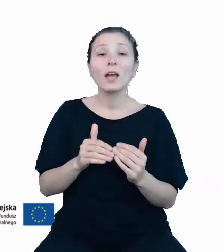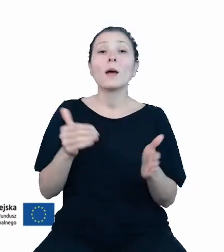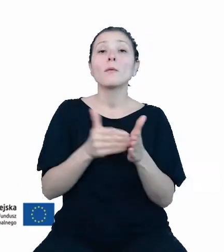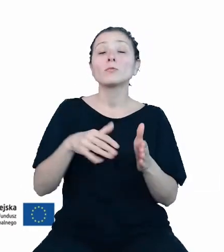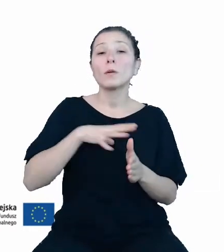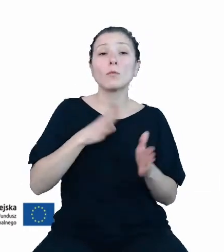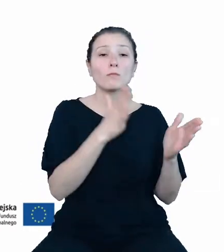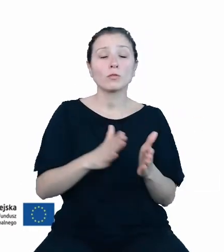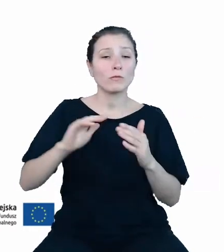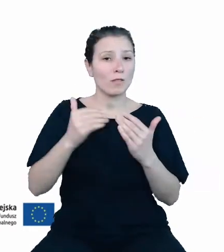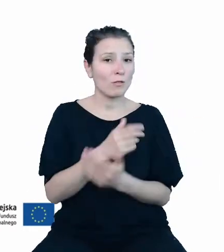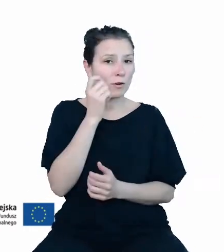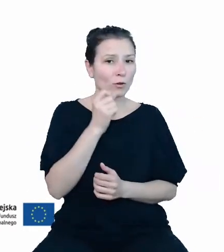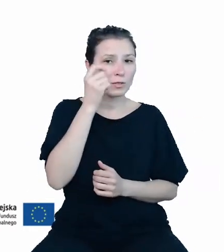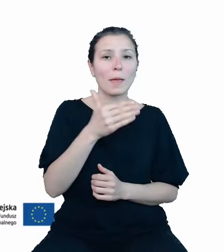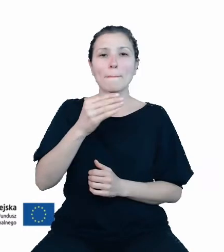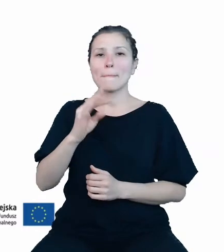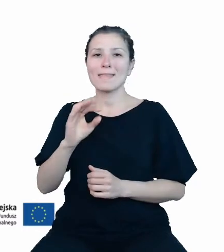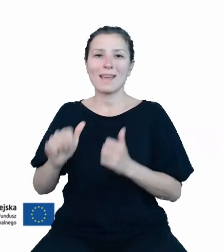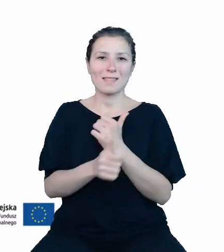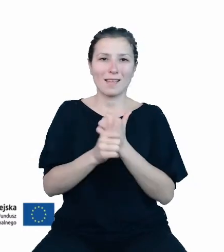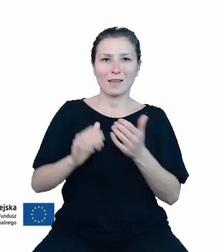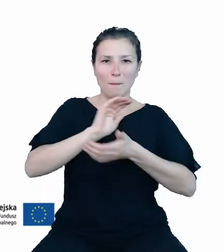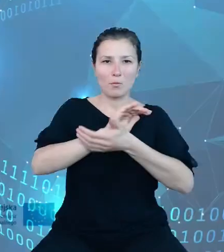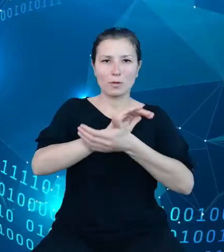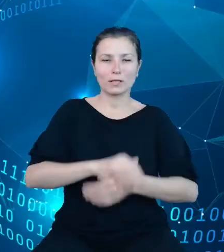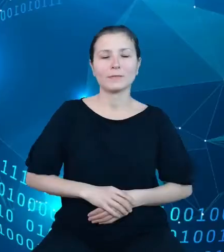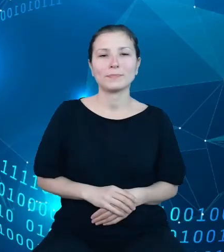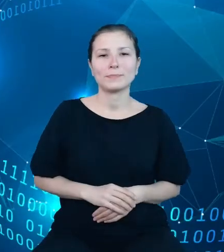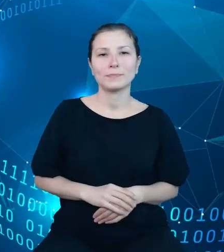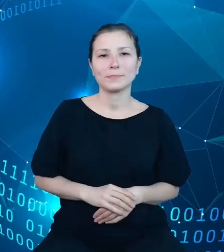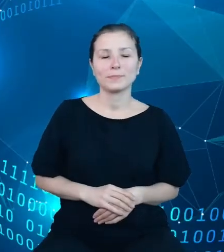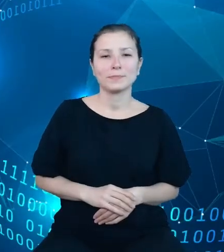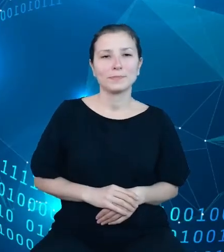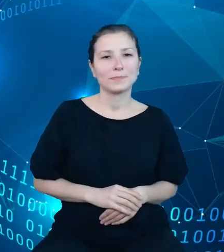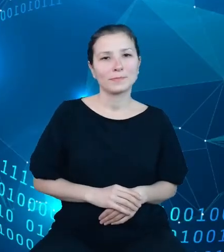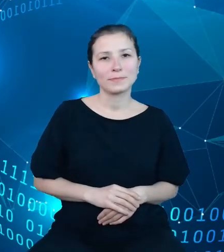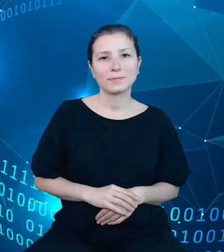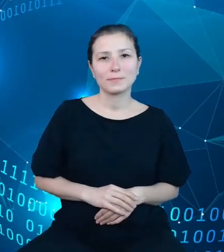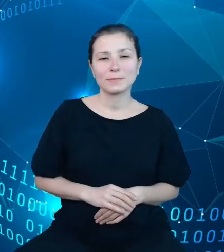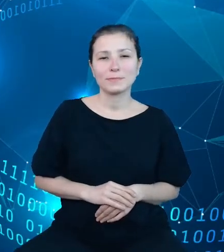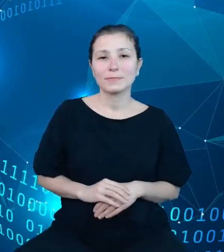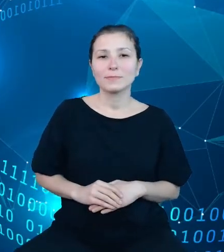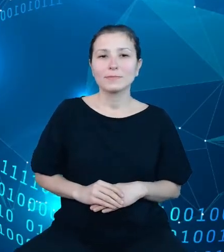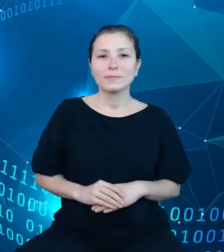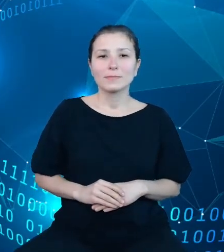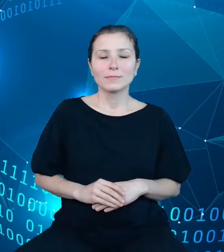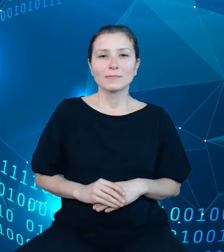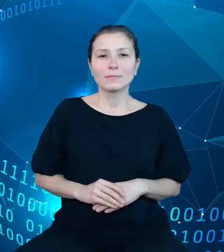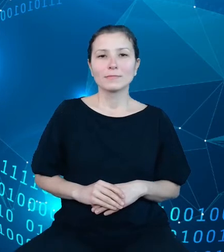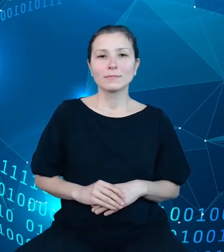koncepcji metadanych publikacyjnych. Na tym slajdzie widzicie Państwo